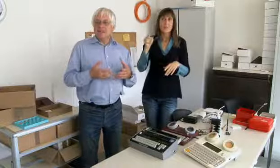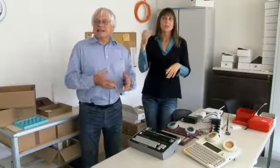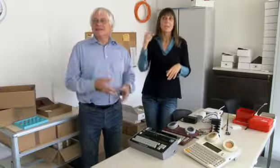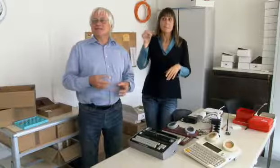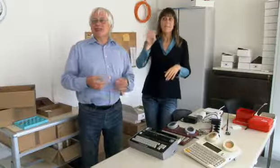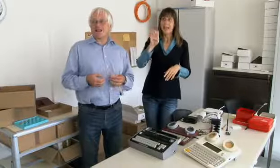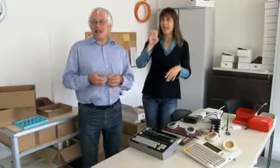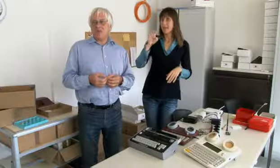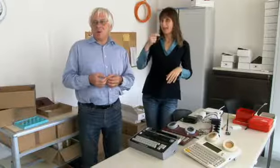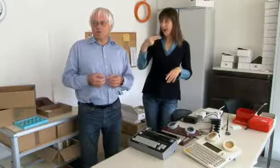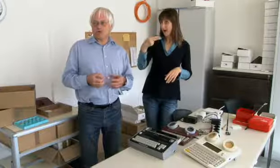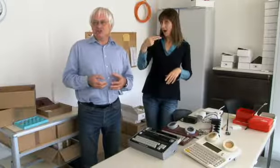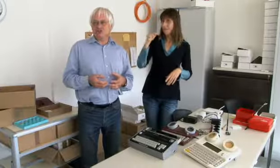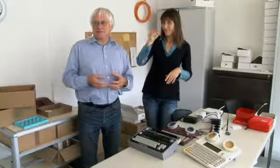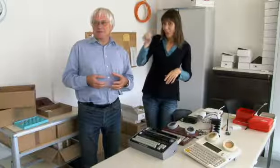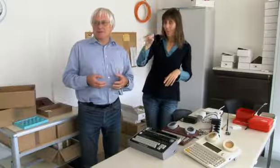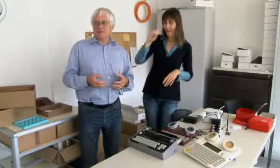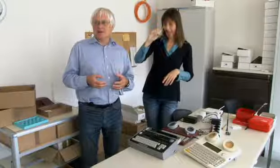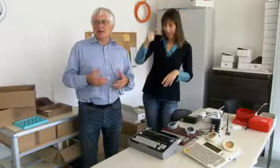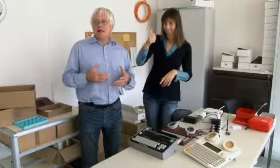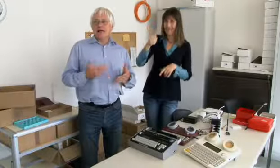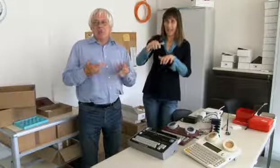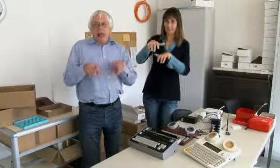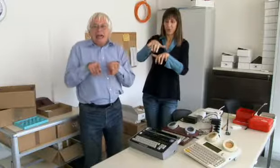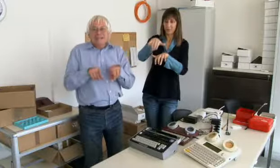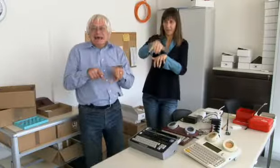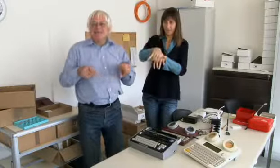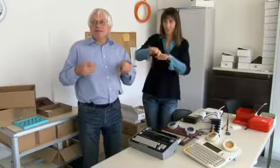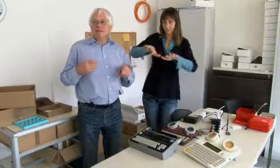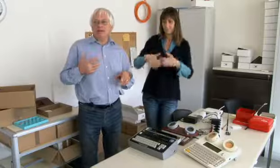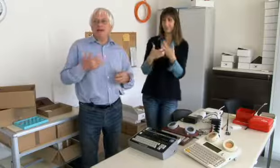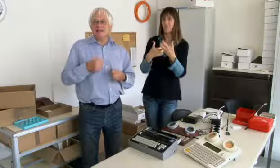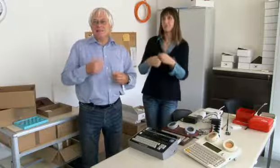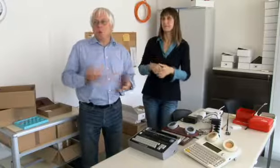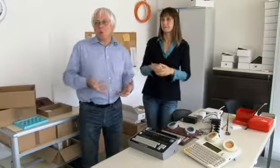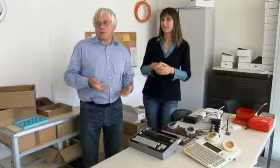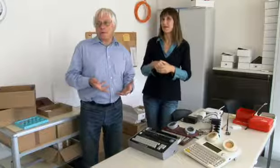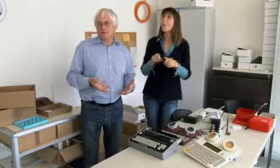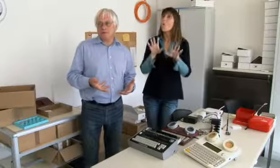Und an der ETH ist das erste Schreibtelefon entstanden.